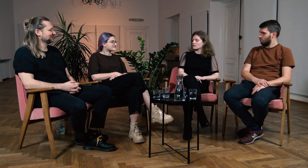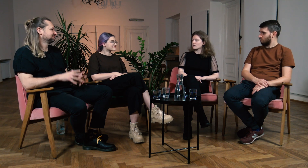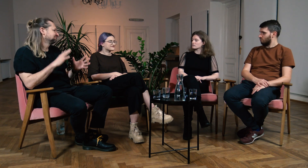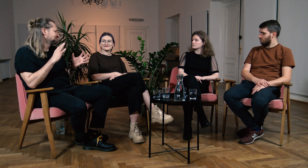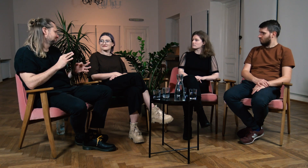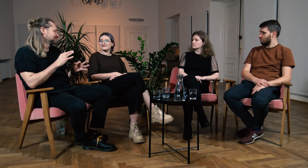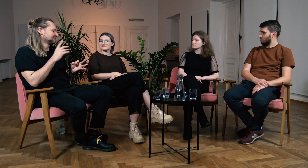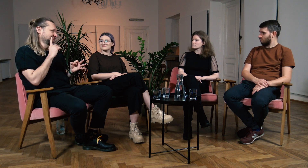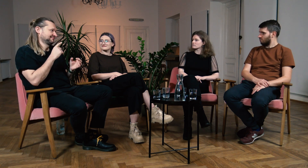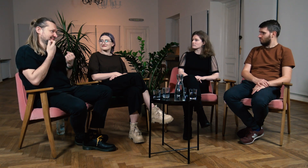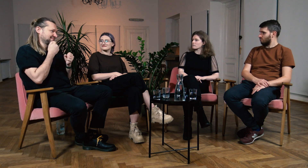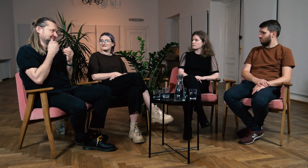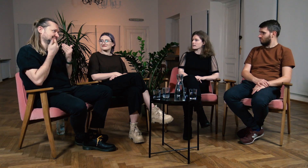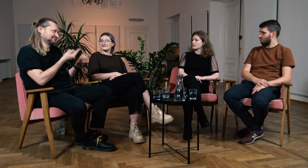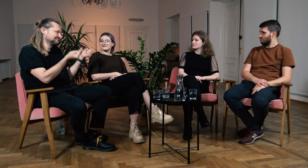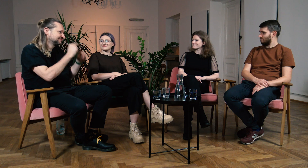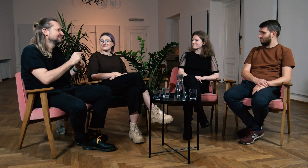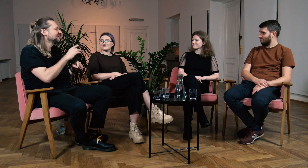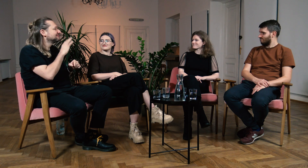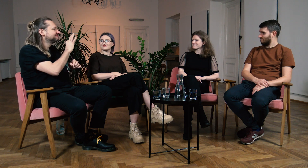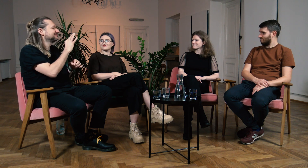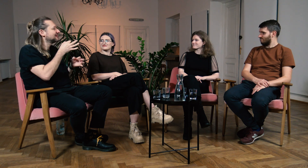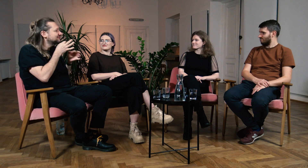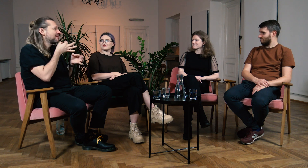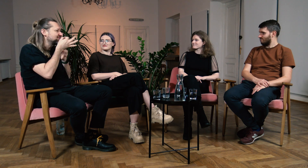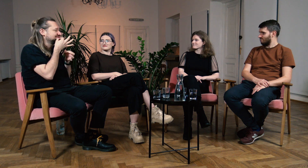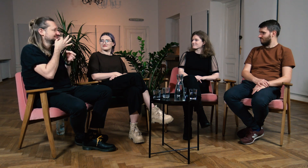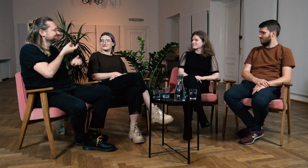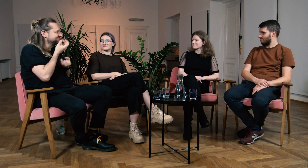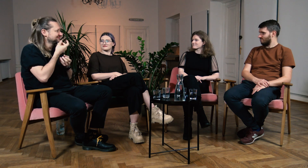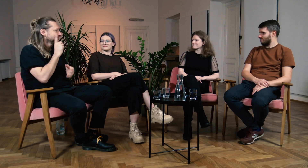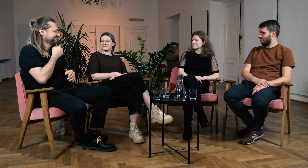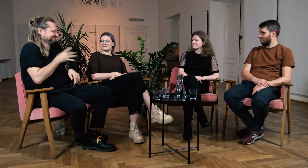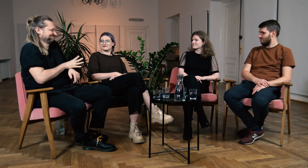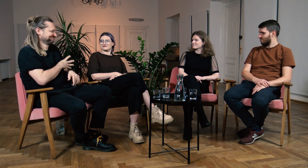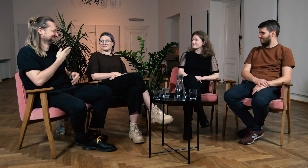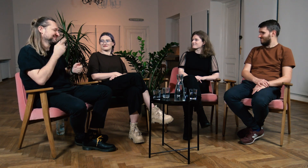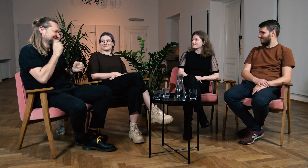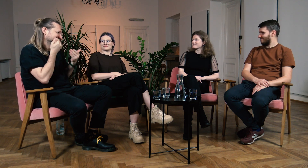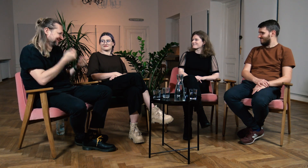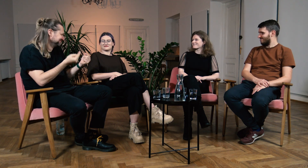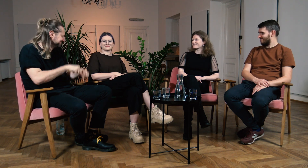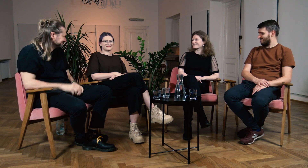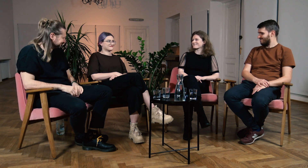M: Dobrze. Bardzo dziękuję za waszą obecność, za to czym się z nami podzieliliście, było to bardzo poruszające. Bardzo wam dziękuję.